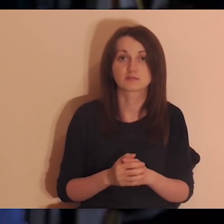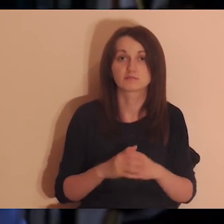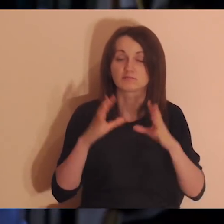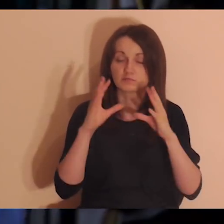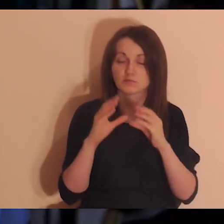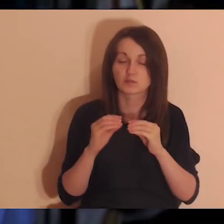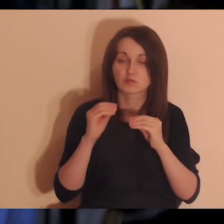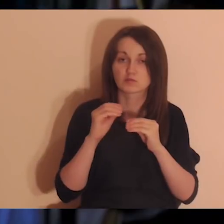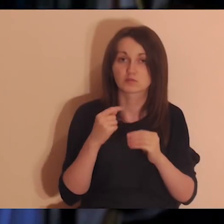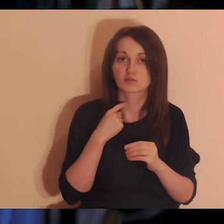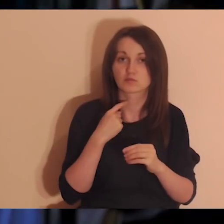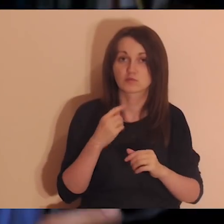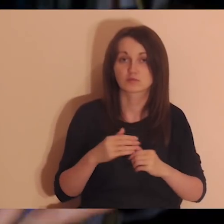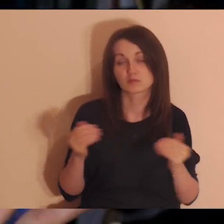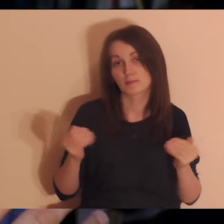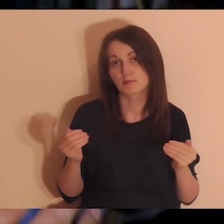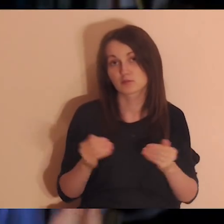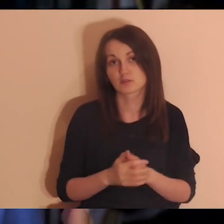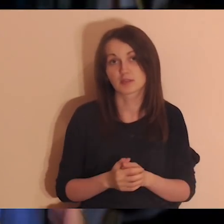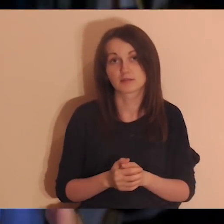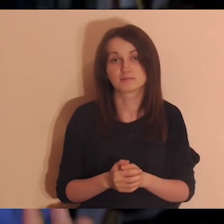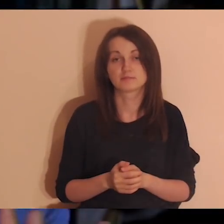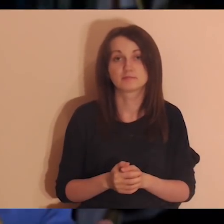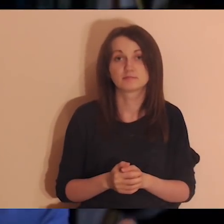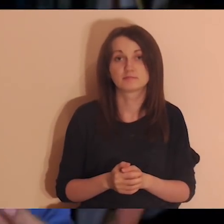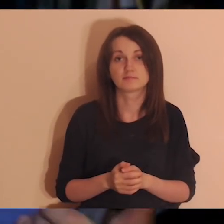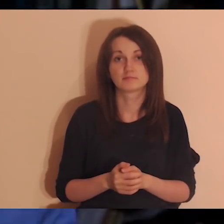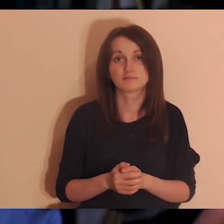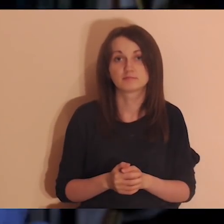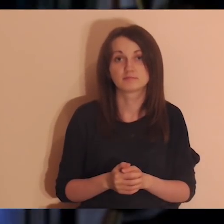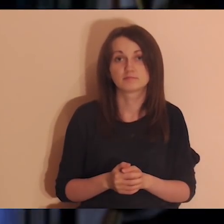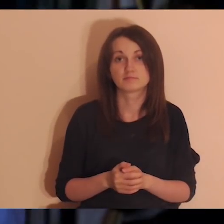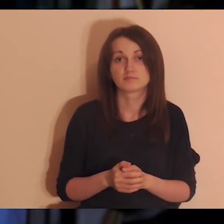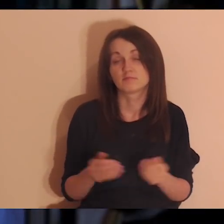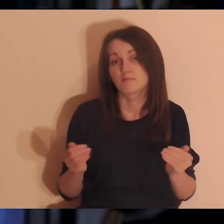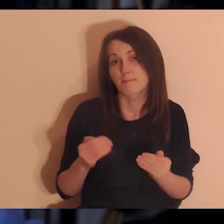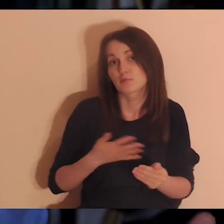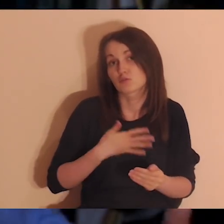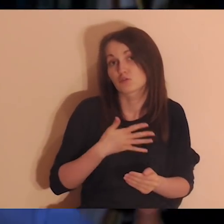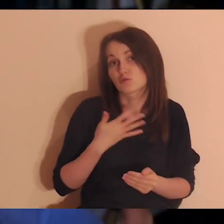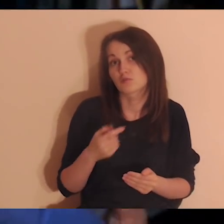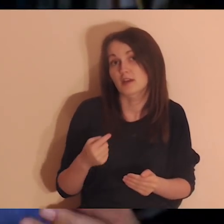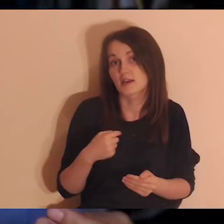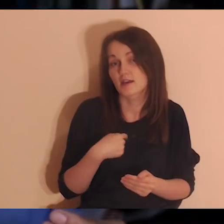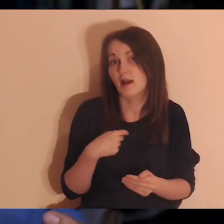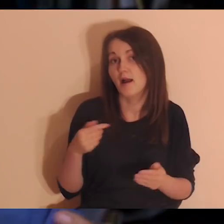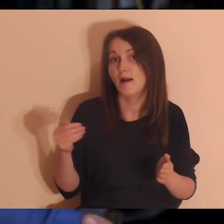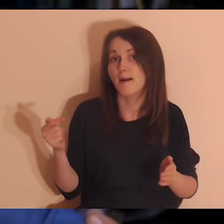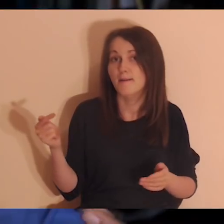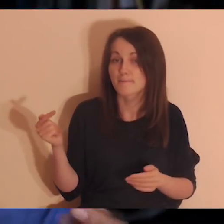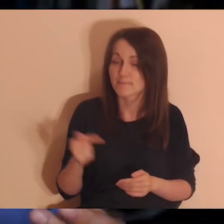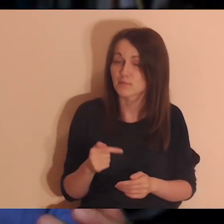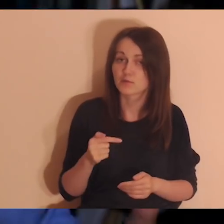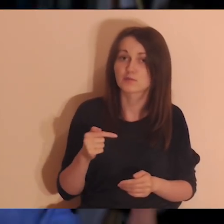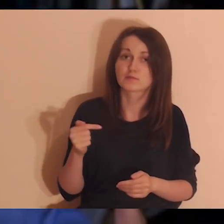Wyłączcie lektora, jeśli czujecie, że lektor was hamuje albo macie takie poczucie: „ja powinienem już sam”